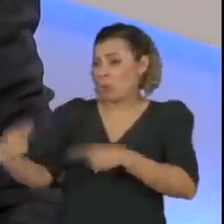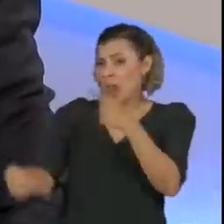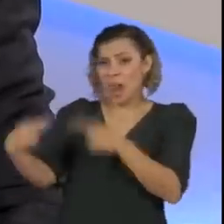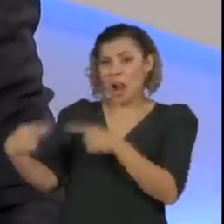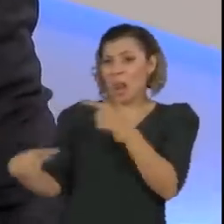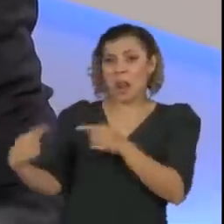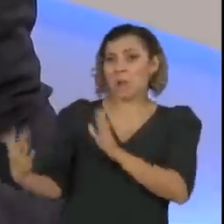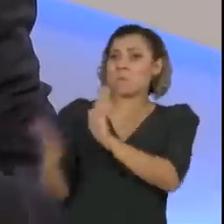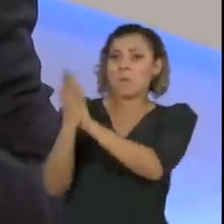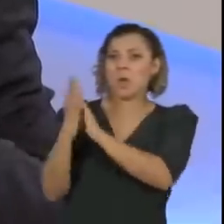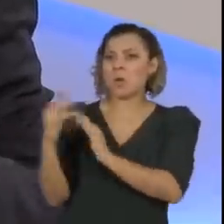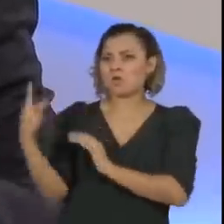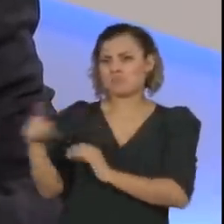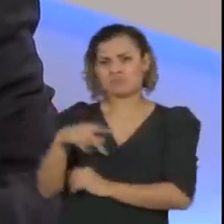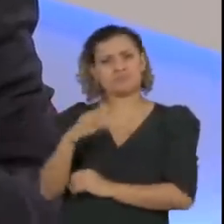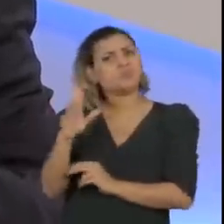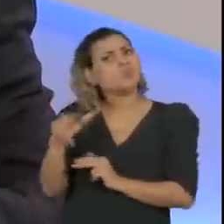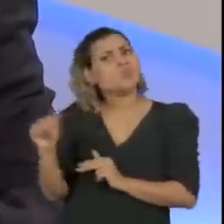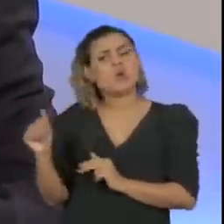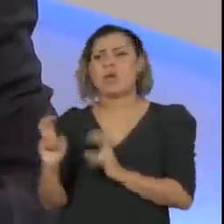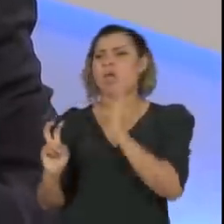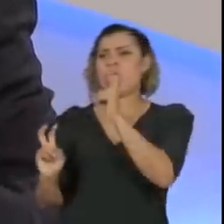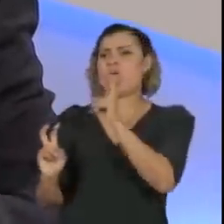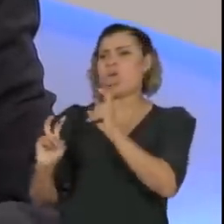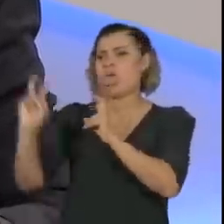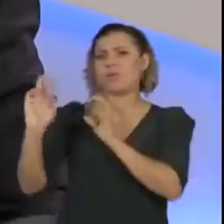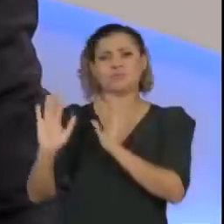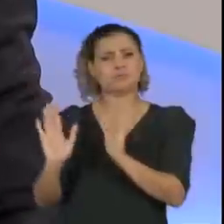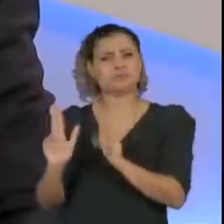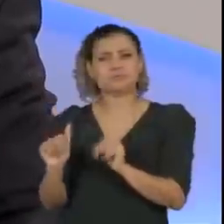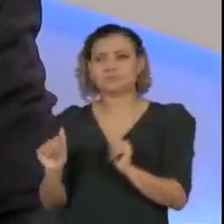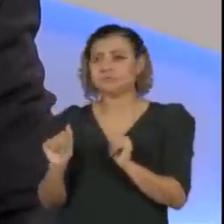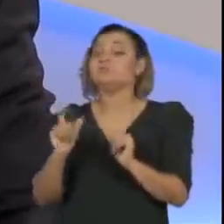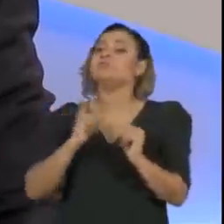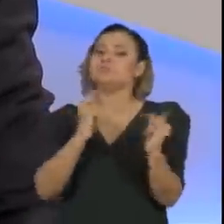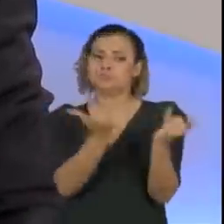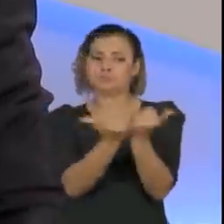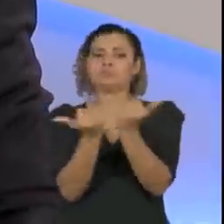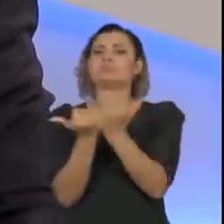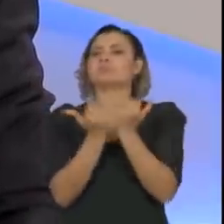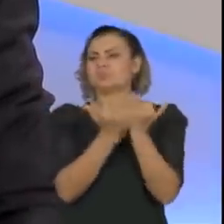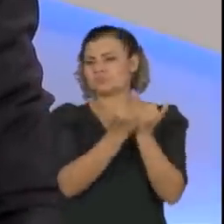Então, o que existe muitas vezes é uma rede de boatos, às vezes uma coisa vai aumentando